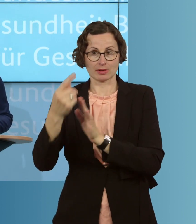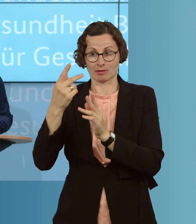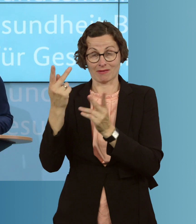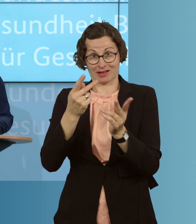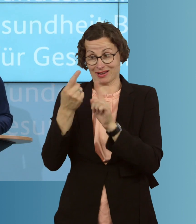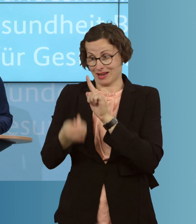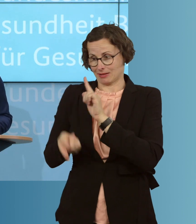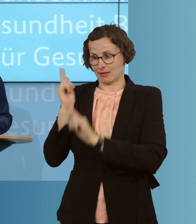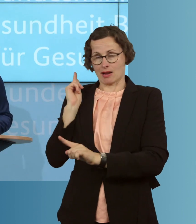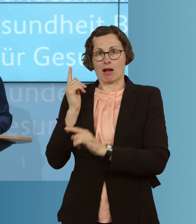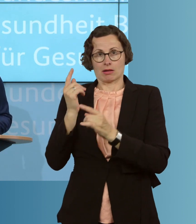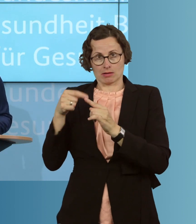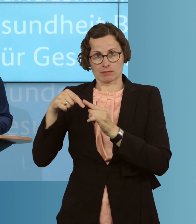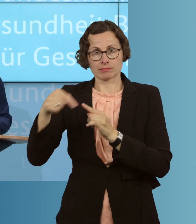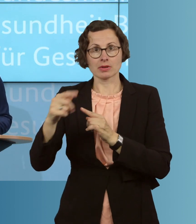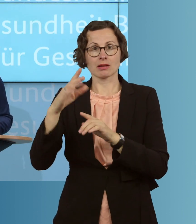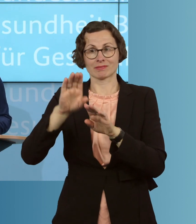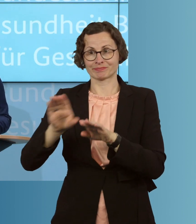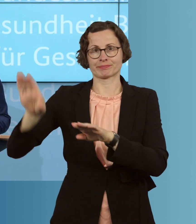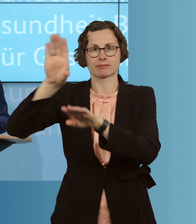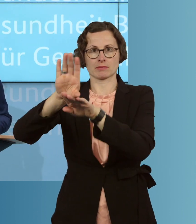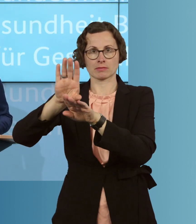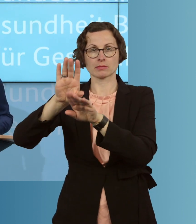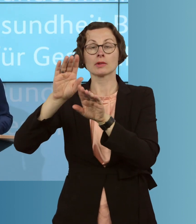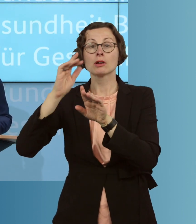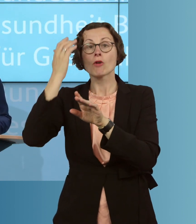bevorratet haben, ohne dass daraus irgendwelche Regresssorgen entstehen